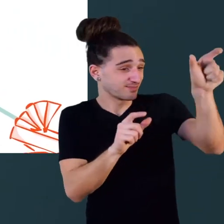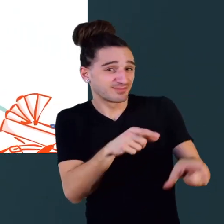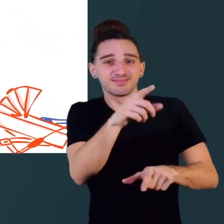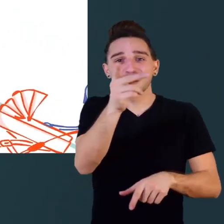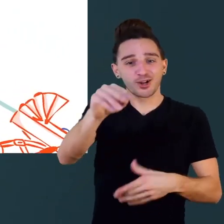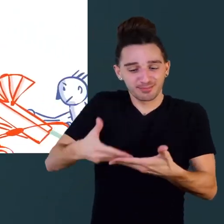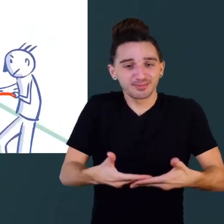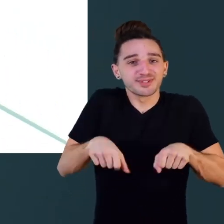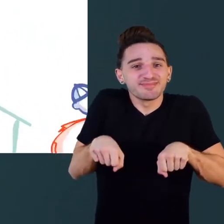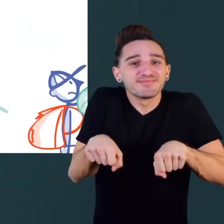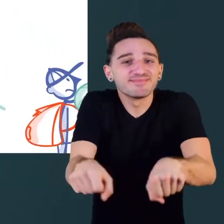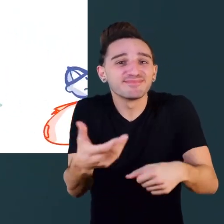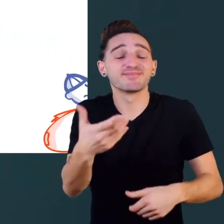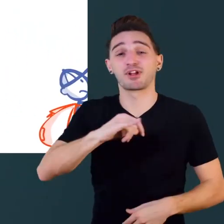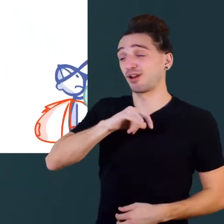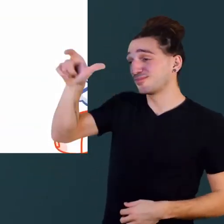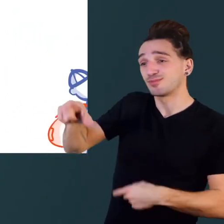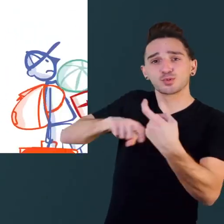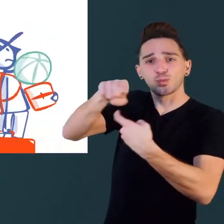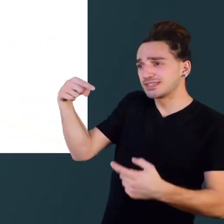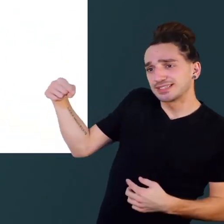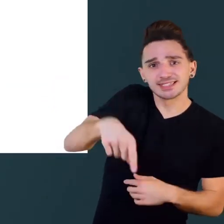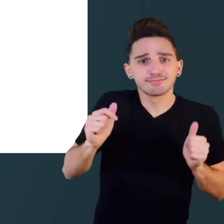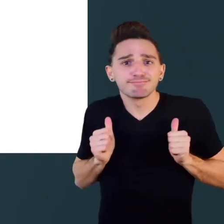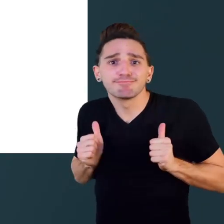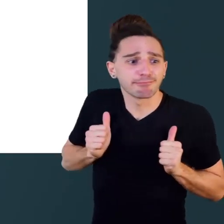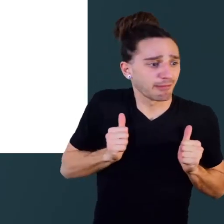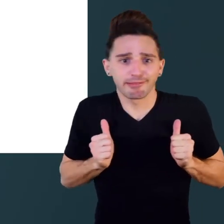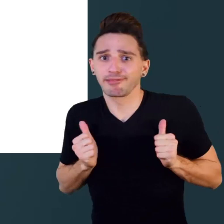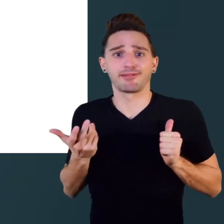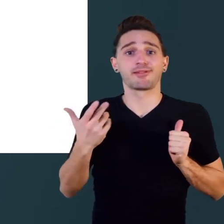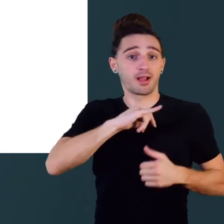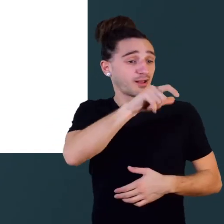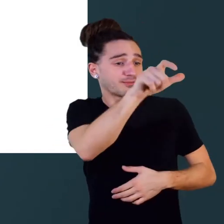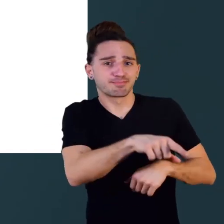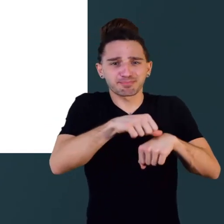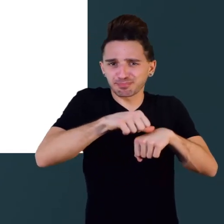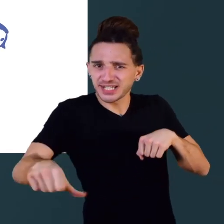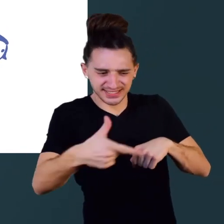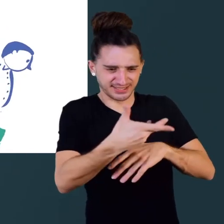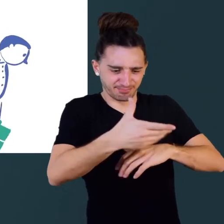les parents avec une poussette, les touristes avec des bagages, ou une personne dans le plâtre.